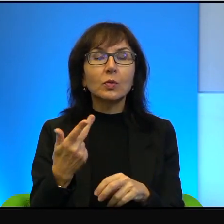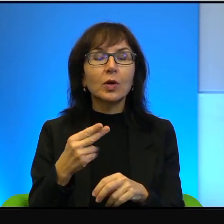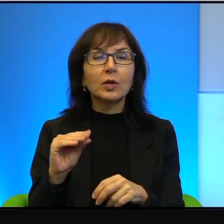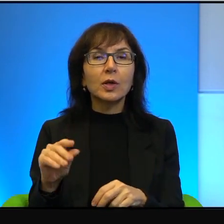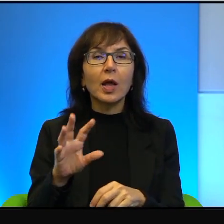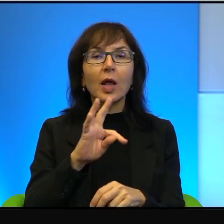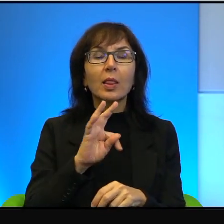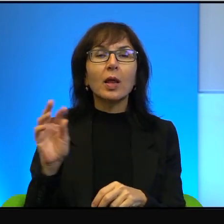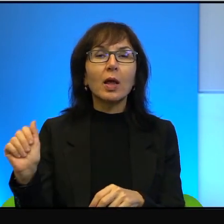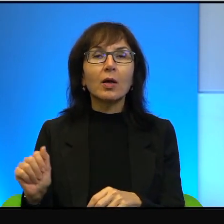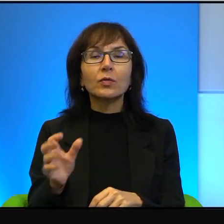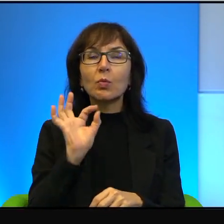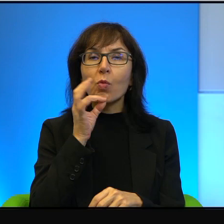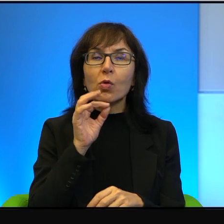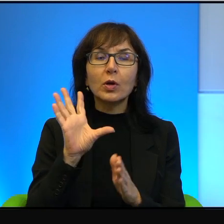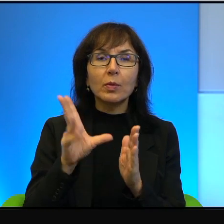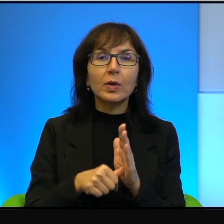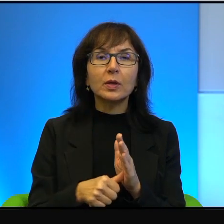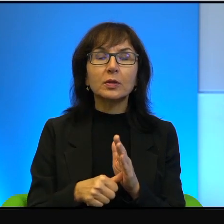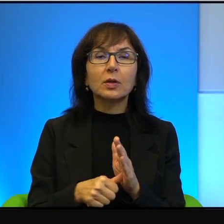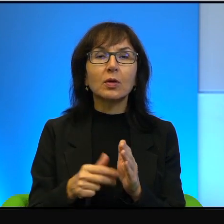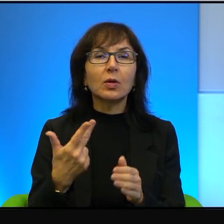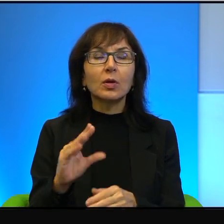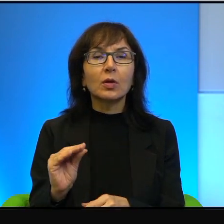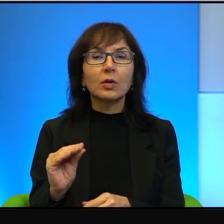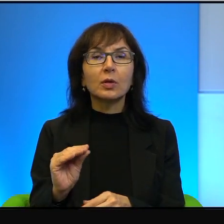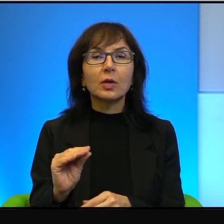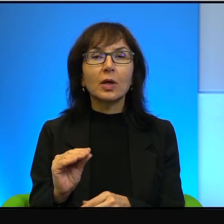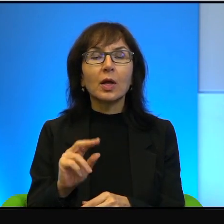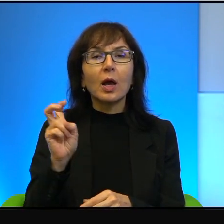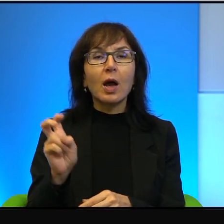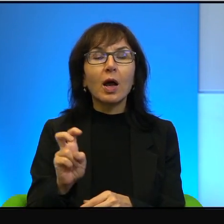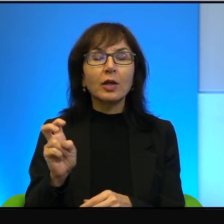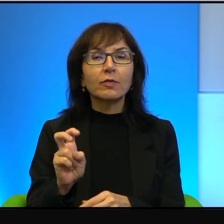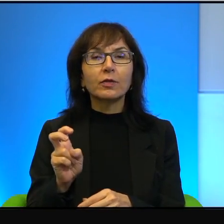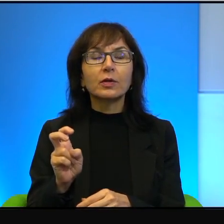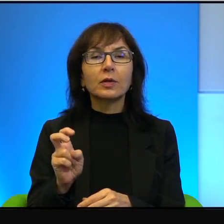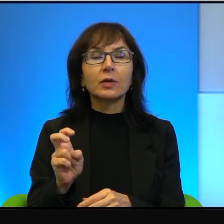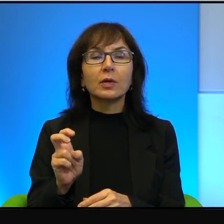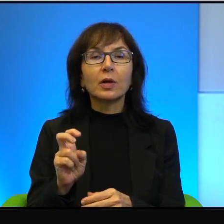bardzo młodym miastem, prawda? Nie, nie w Hajfie czy w Cezarei,